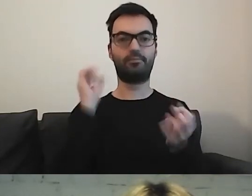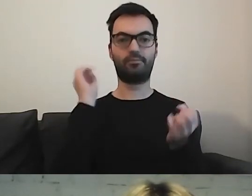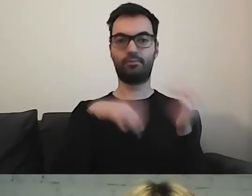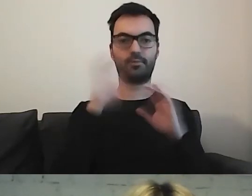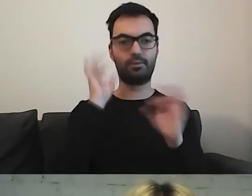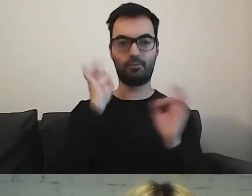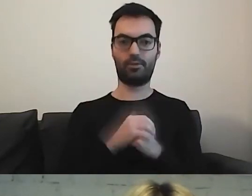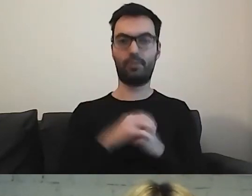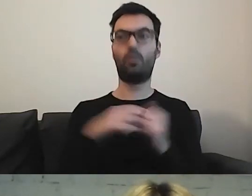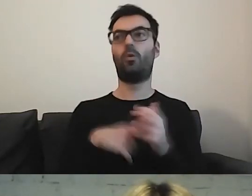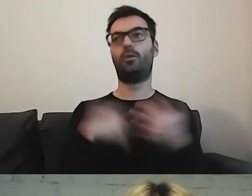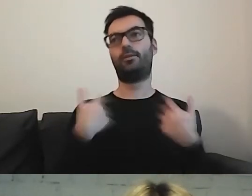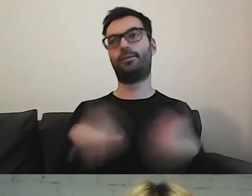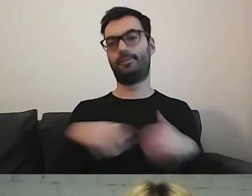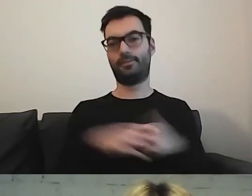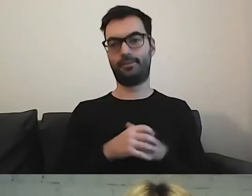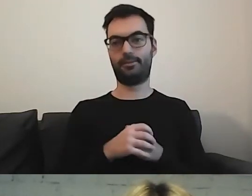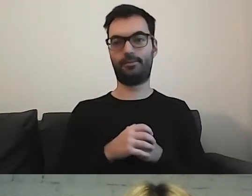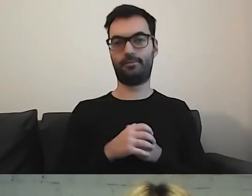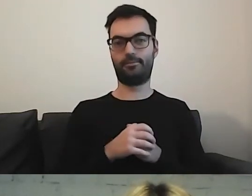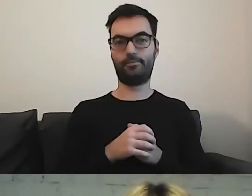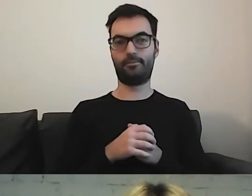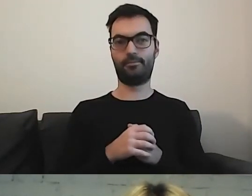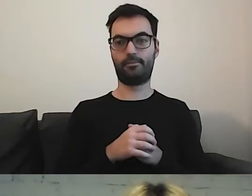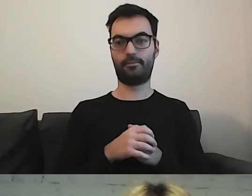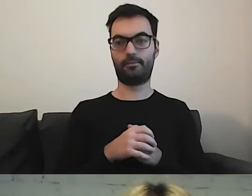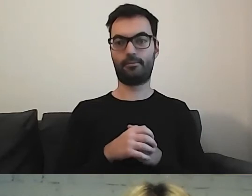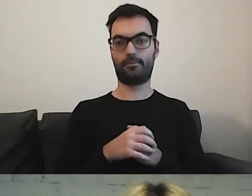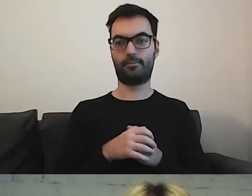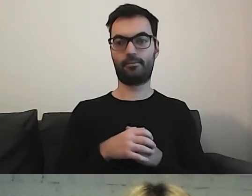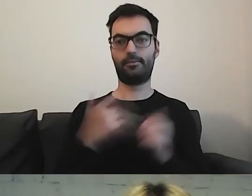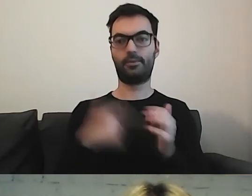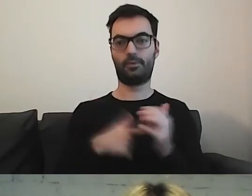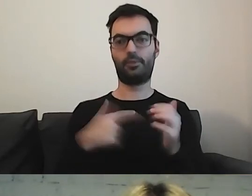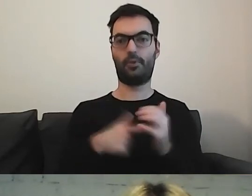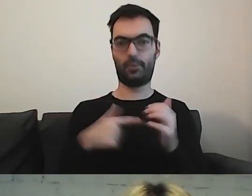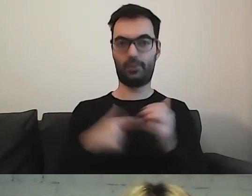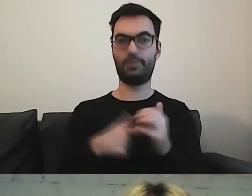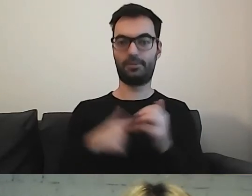To dopiero jest pole do prób.